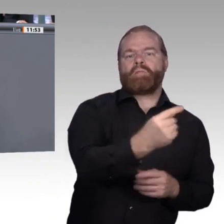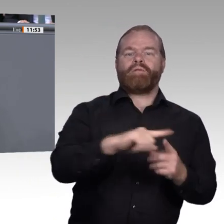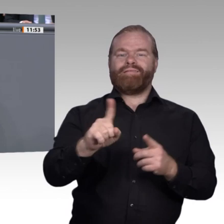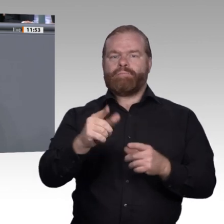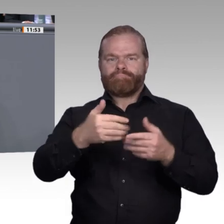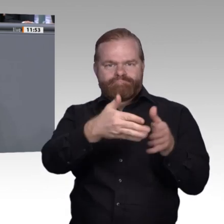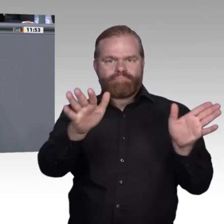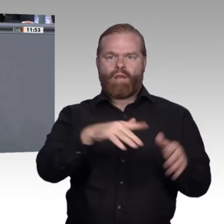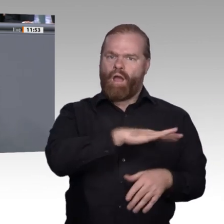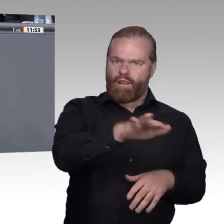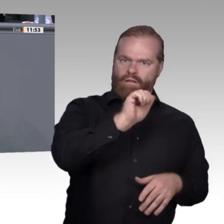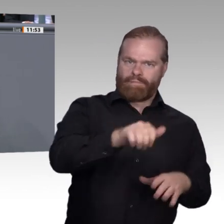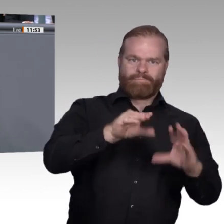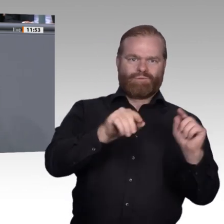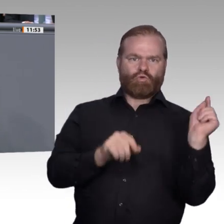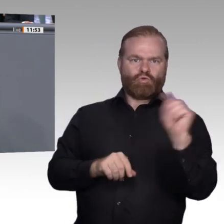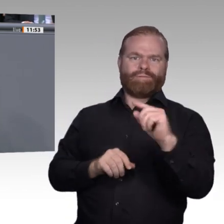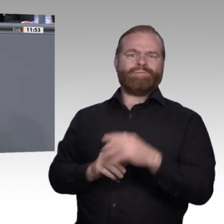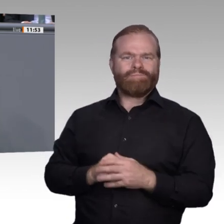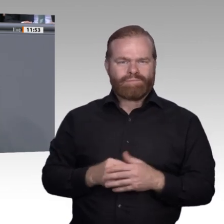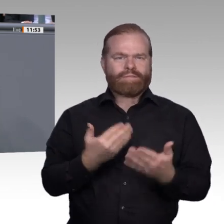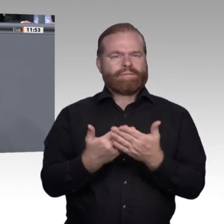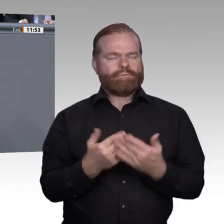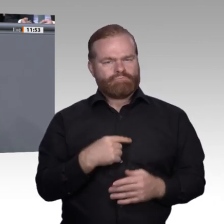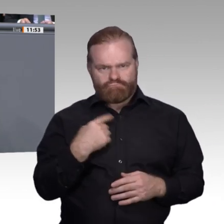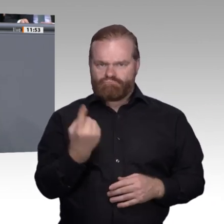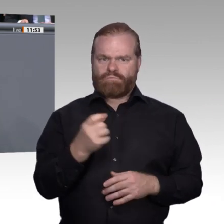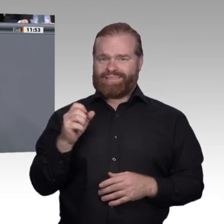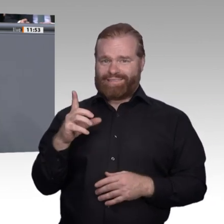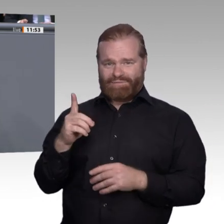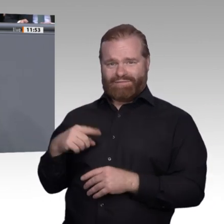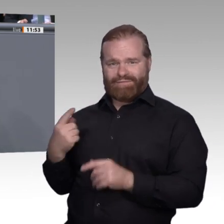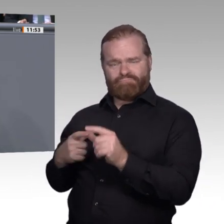anerkannt werden. Und wir brauchen ein individuelles Bildungsund Weiterbildungsbudget, damit